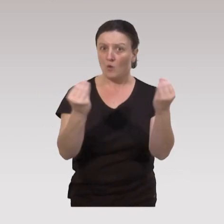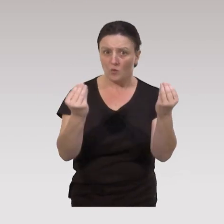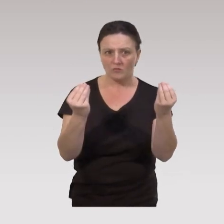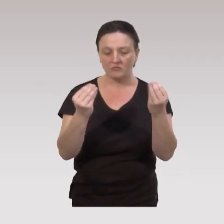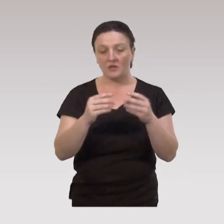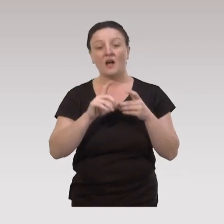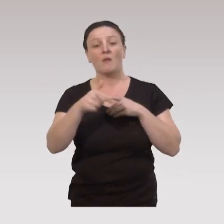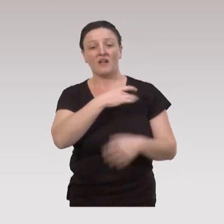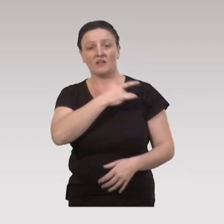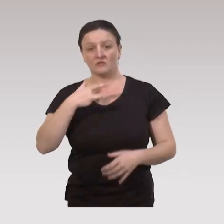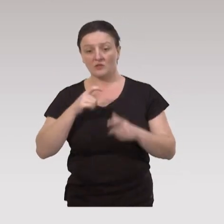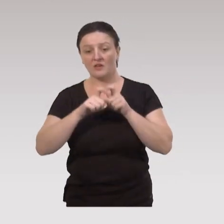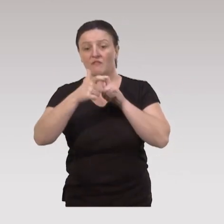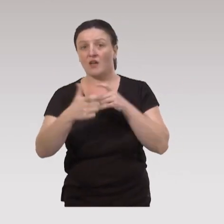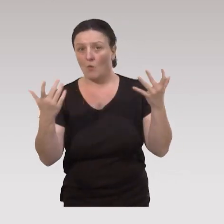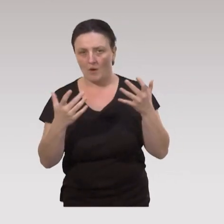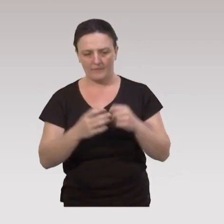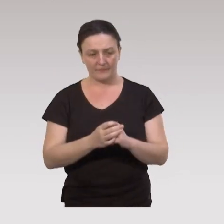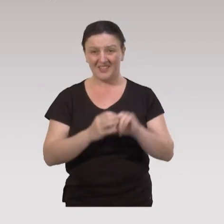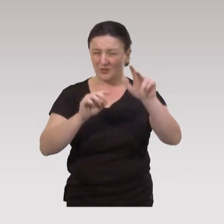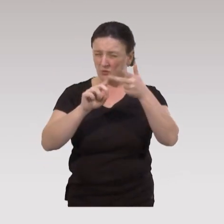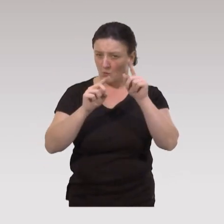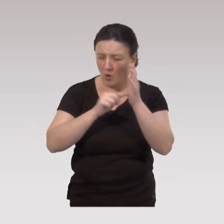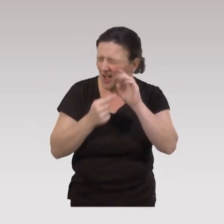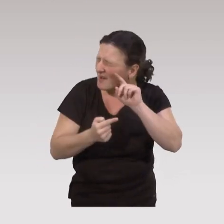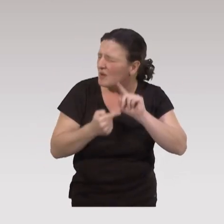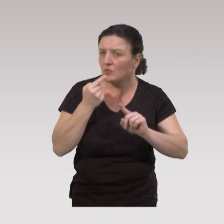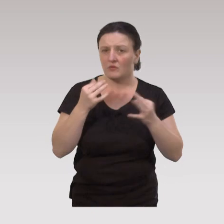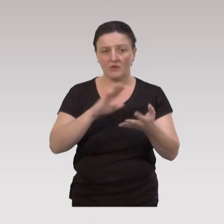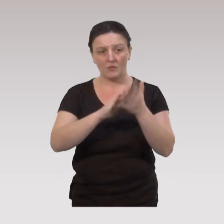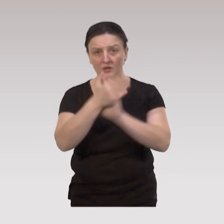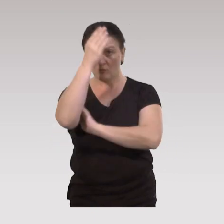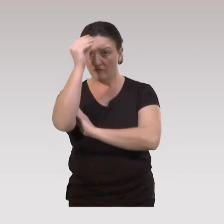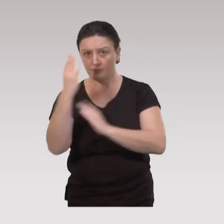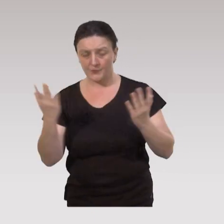et sur quel effet sur la santé attendu. Troisième point très important sur les pratiques professionnelles :